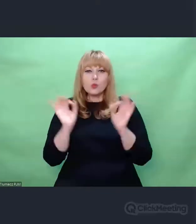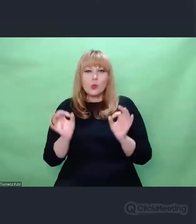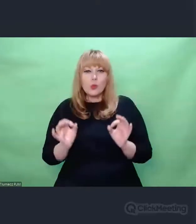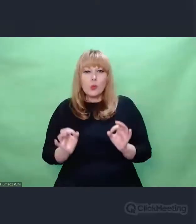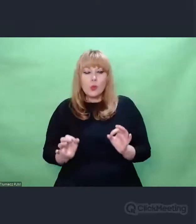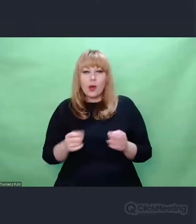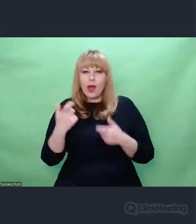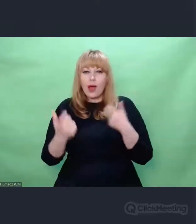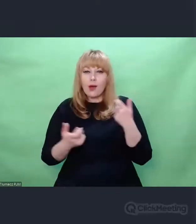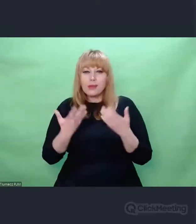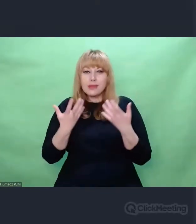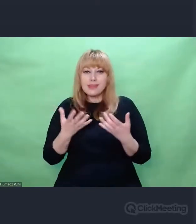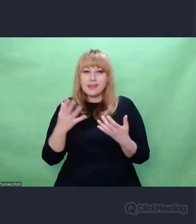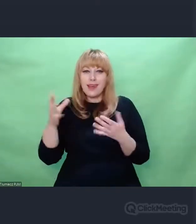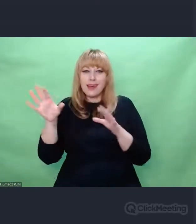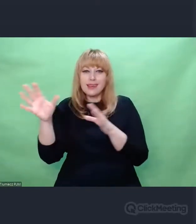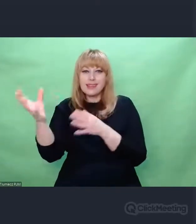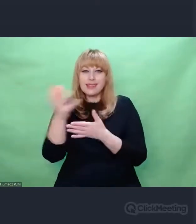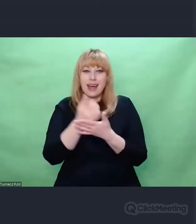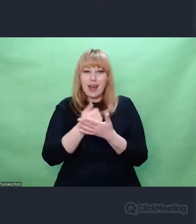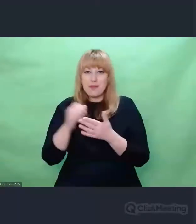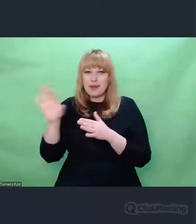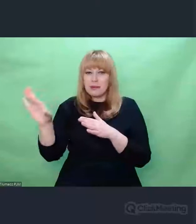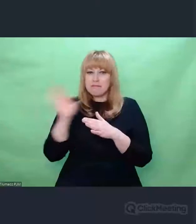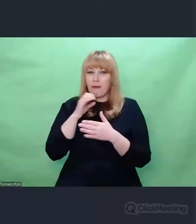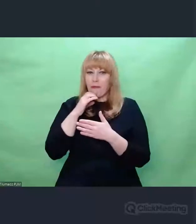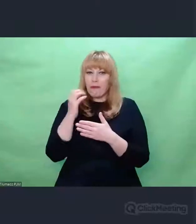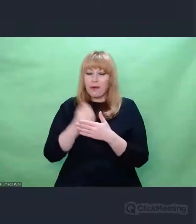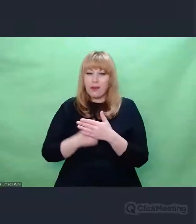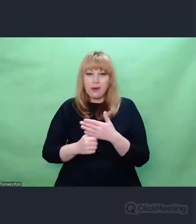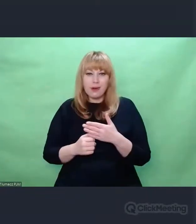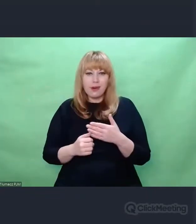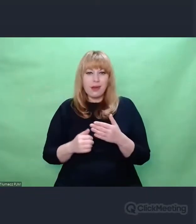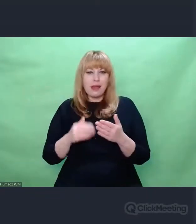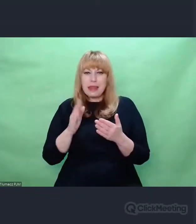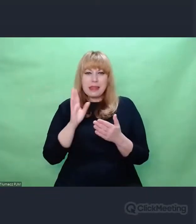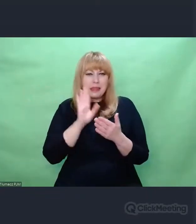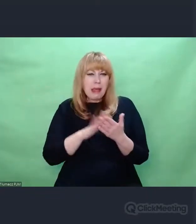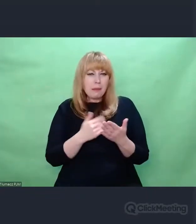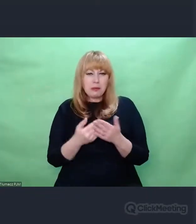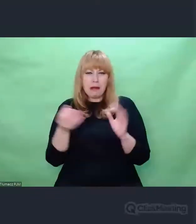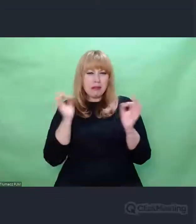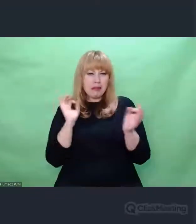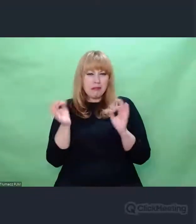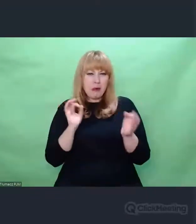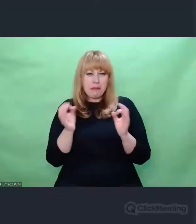sztuka obchodzenia się ze śmieciami, z pozostałościami, wyzyskiwania.